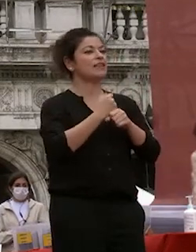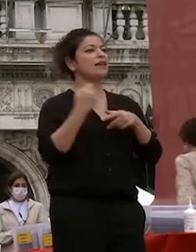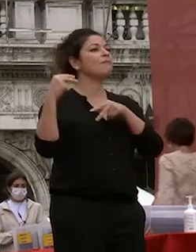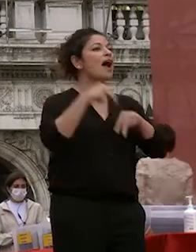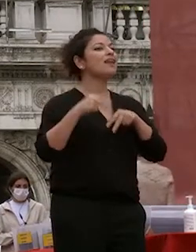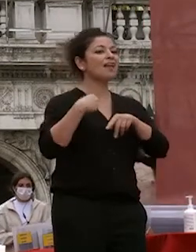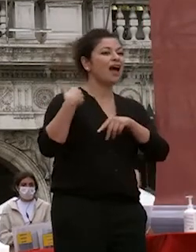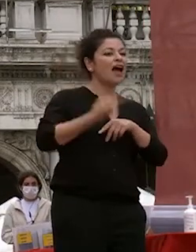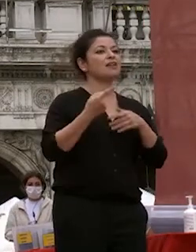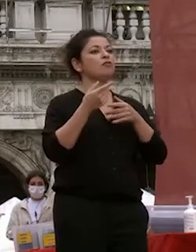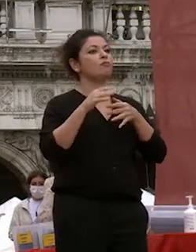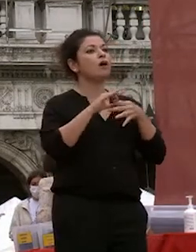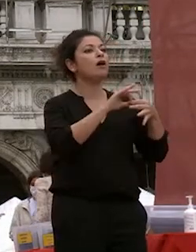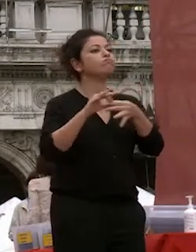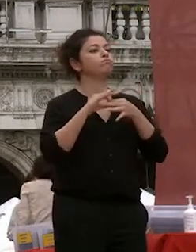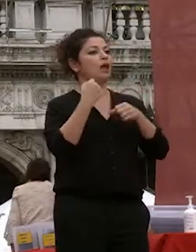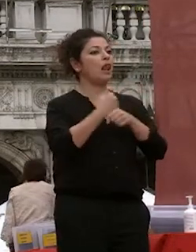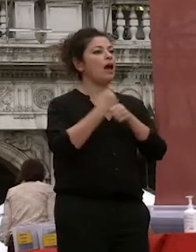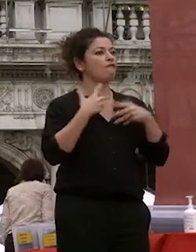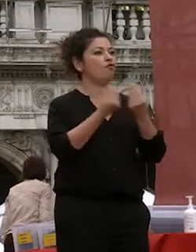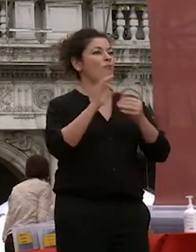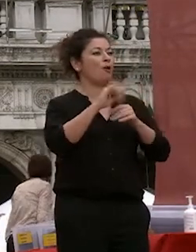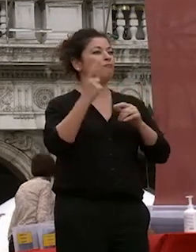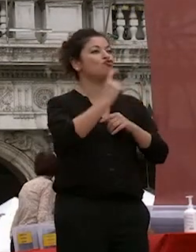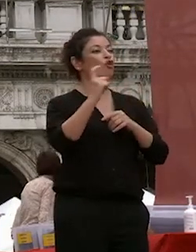rapporto di cooperazione e di convivenza nelle giornate di festa per la laurea